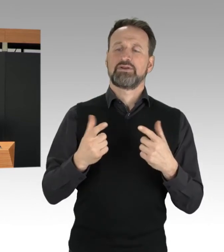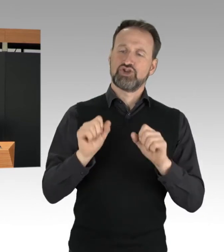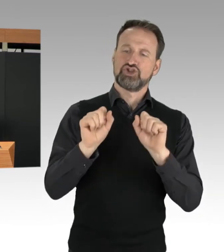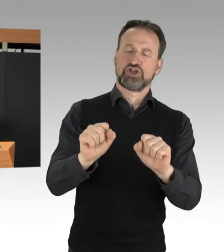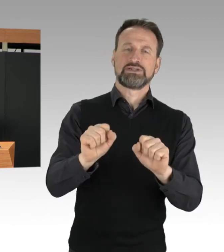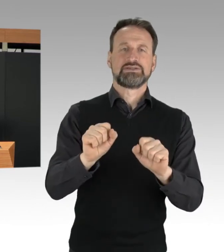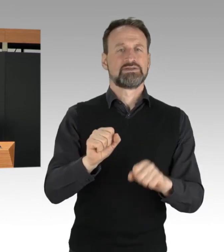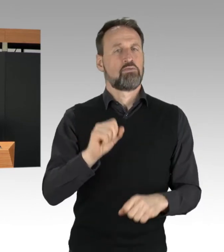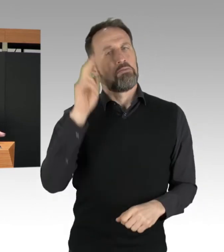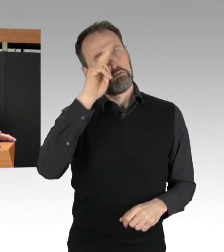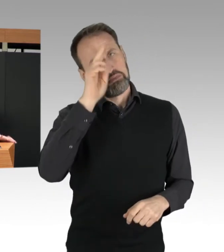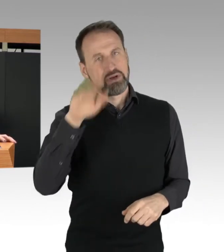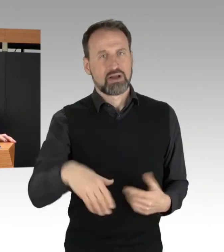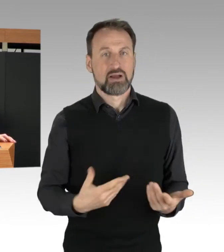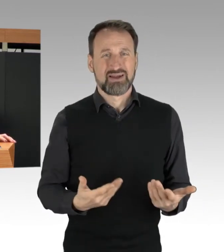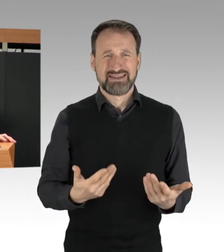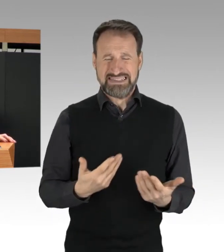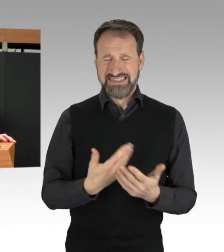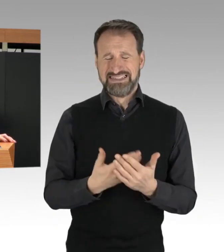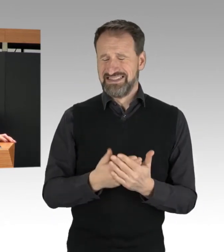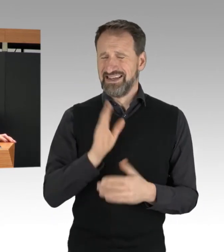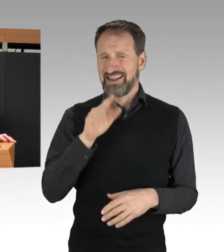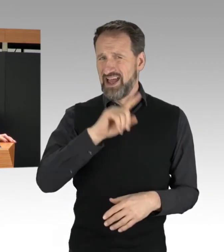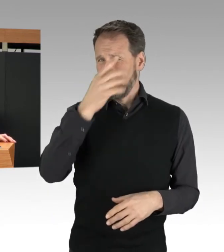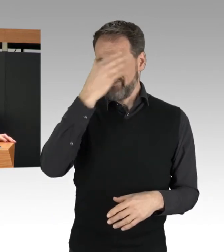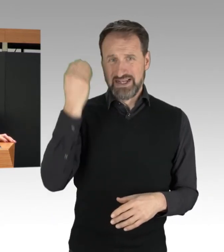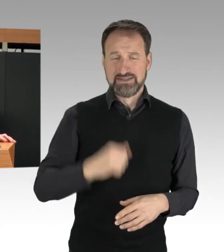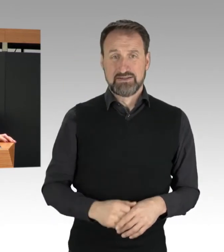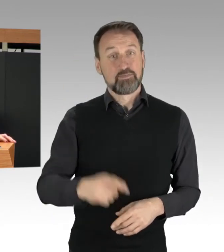Die Polizei schützt das Grundrecht der Versammlungsfreiheit,